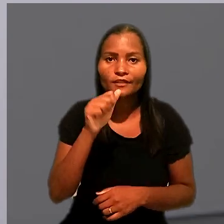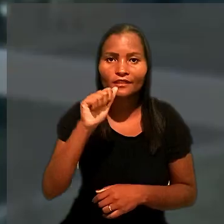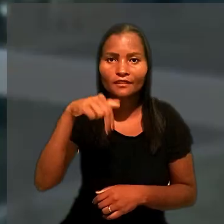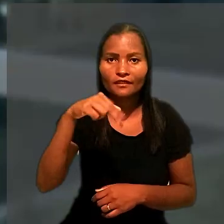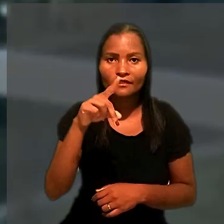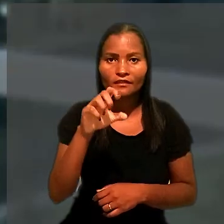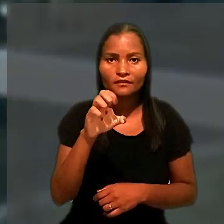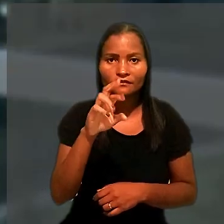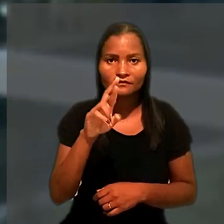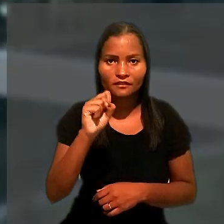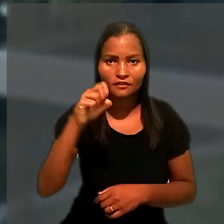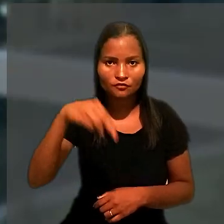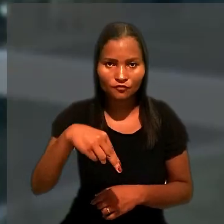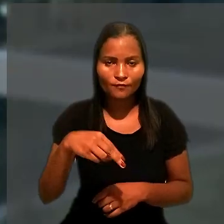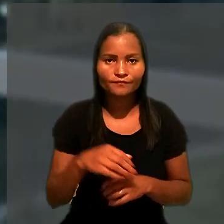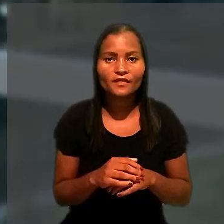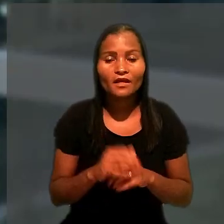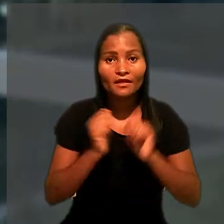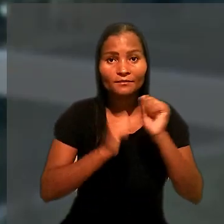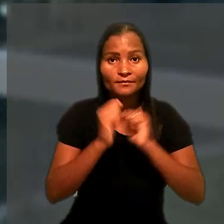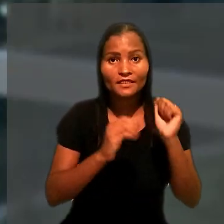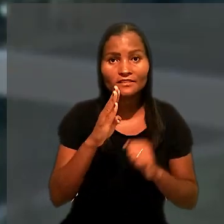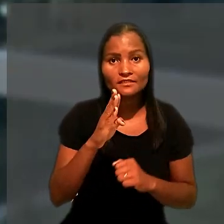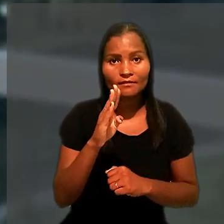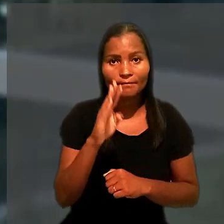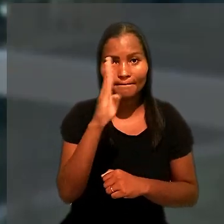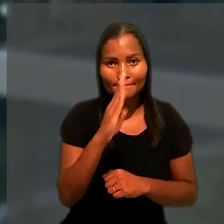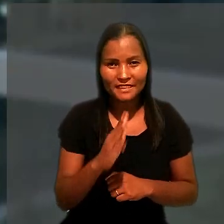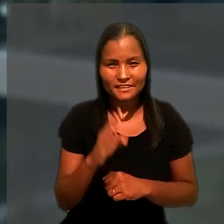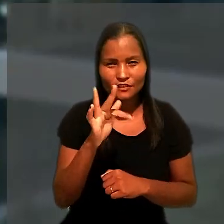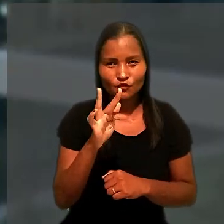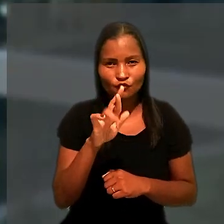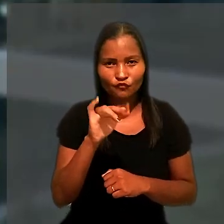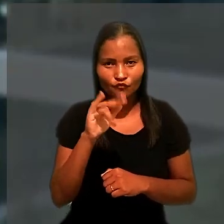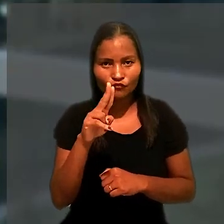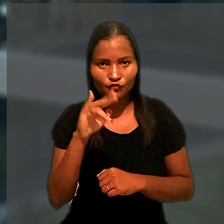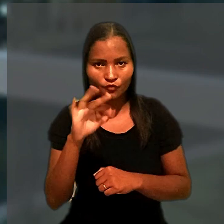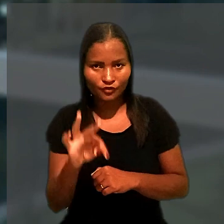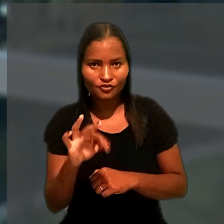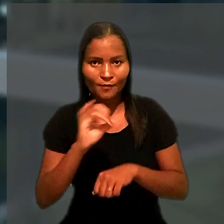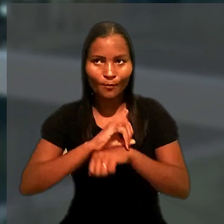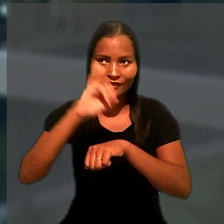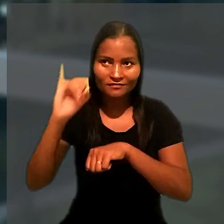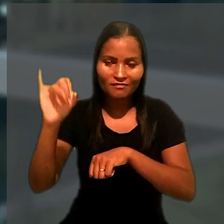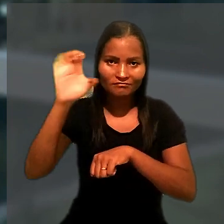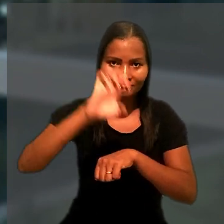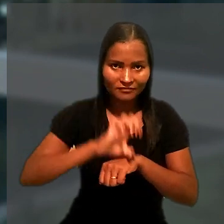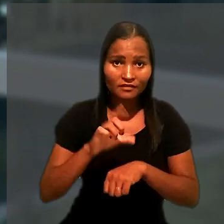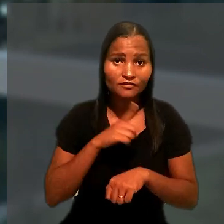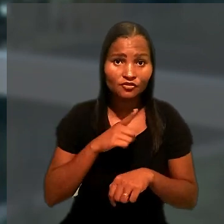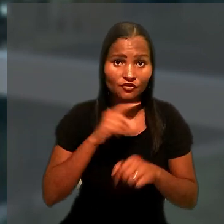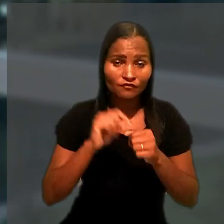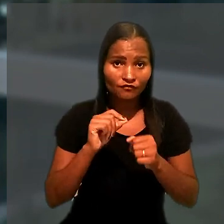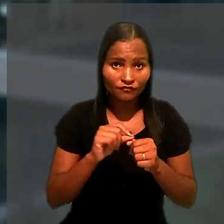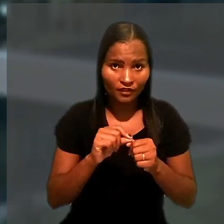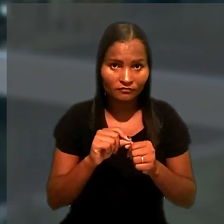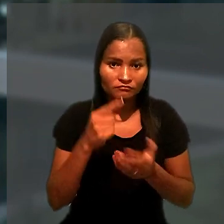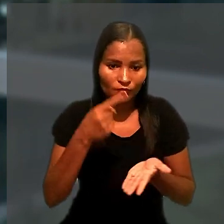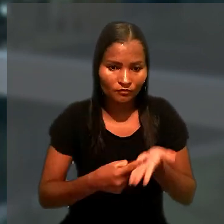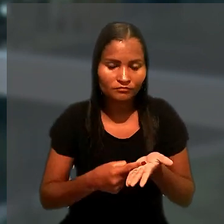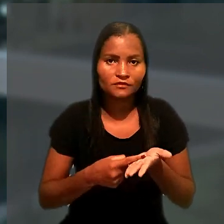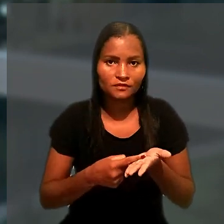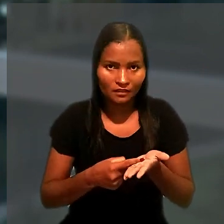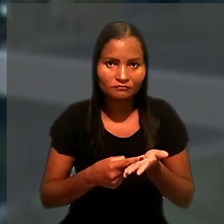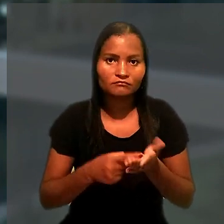A BrazilFruit Transporte Importação e Exportação havia firmado Termo de Ajuste de Conduta com o Ministério Público do Trabalho,